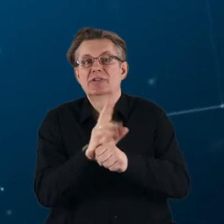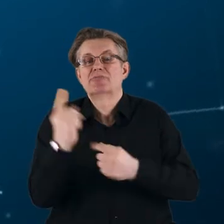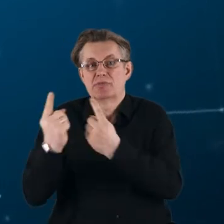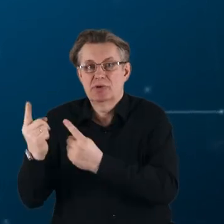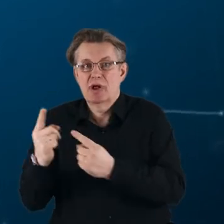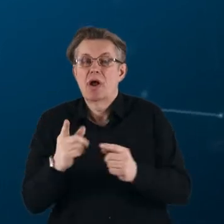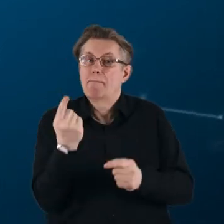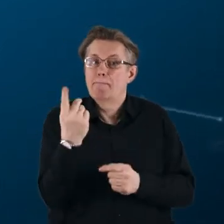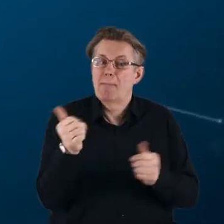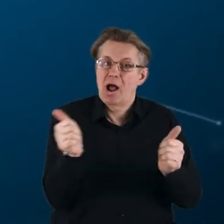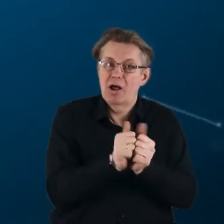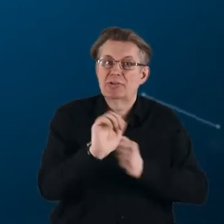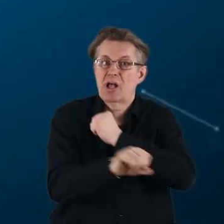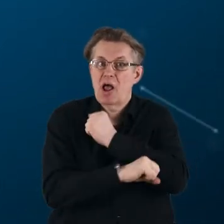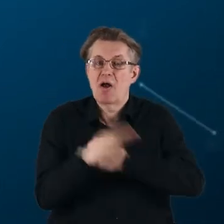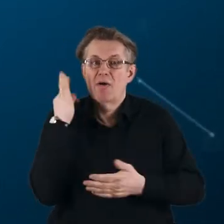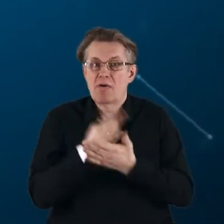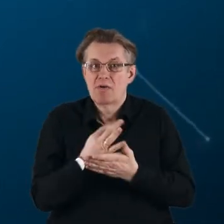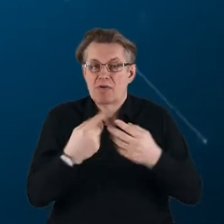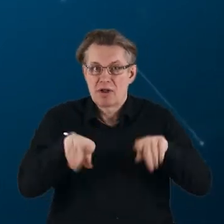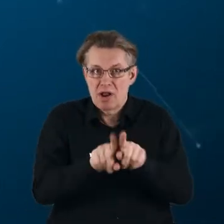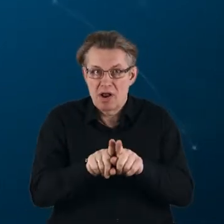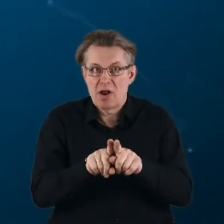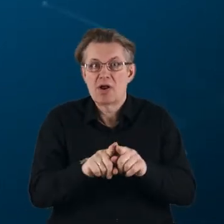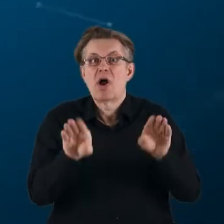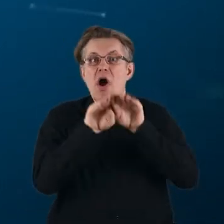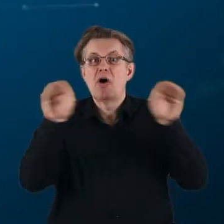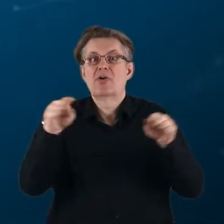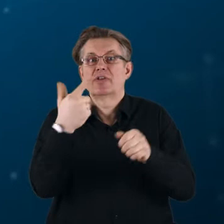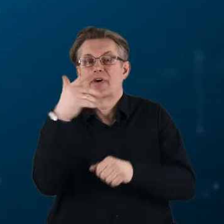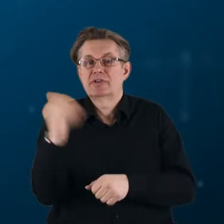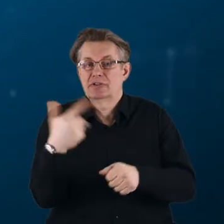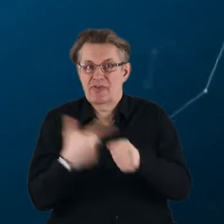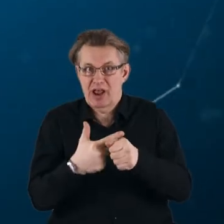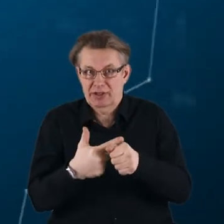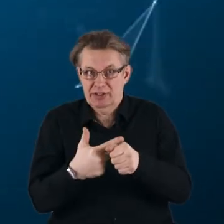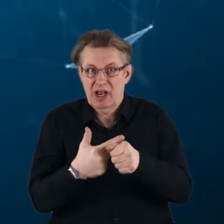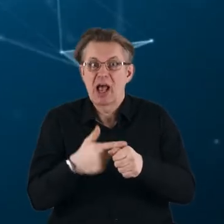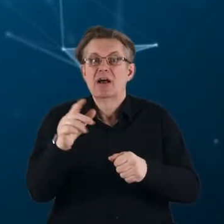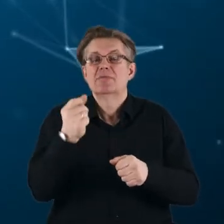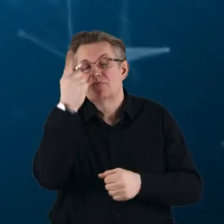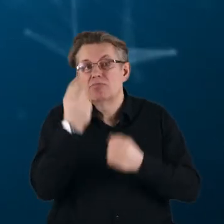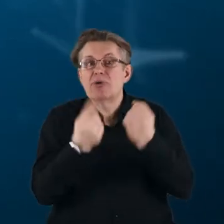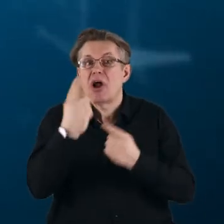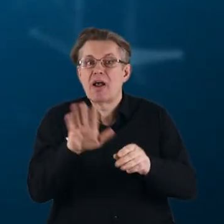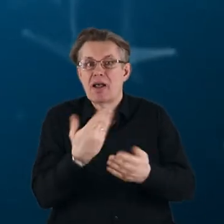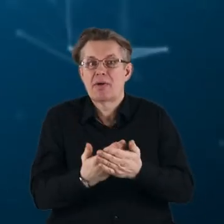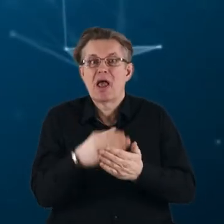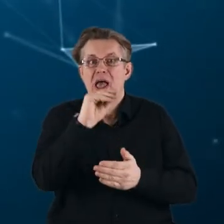Partnerstwa zastąpią dotychczas realizowane w Horyzoncie 2020 inicjatywy typu ERA-NET COFUND,